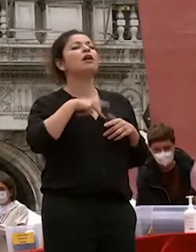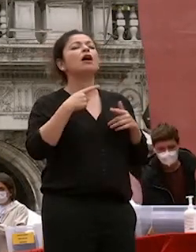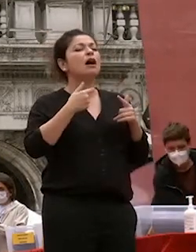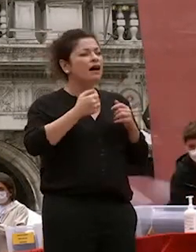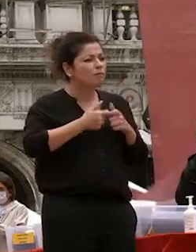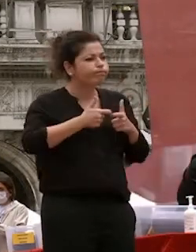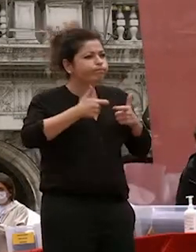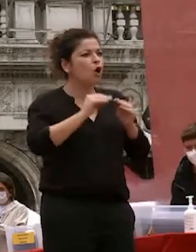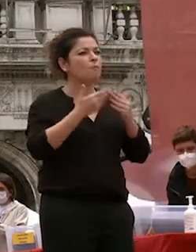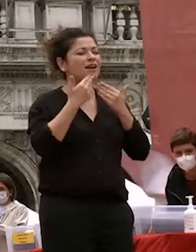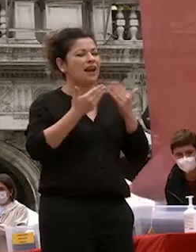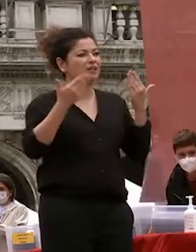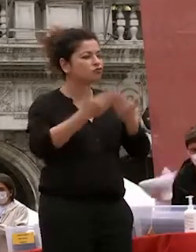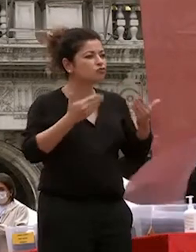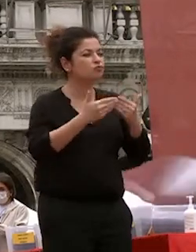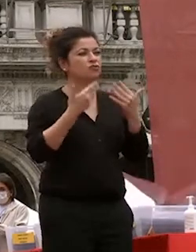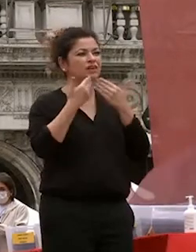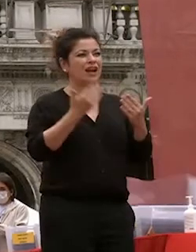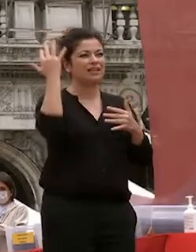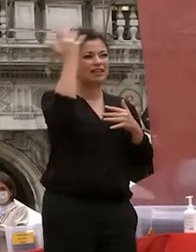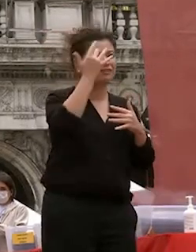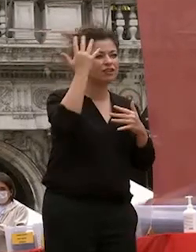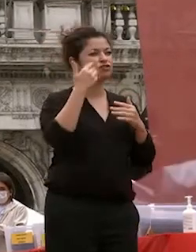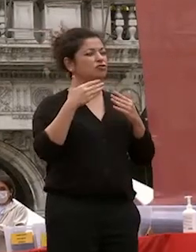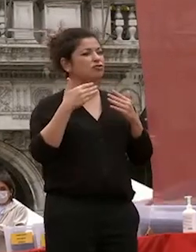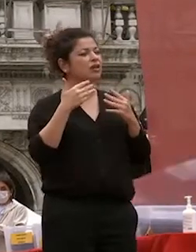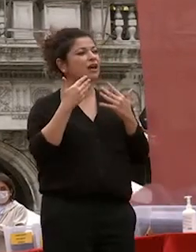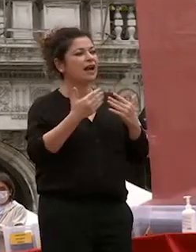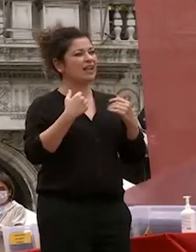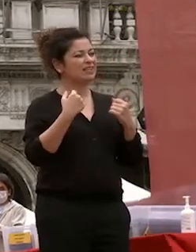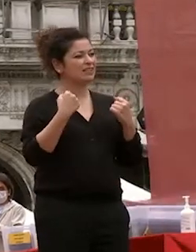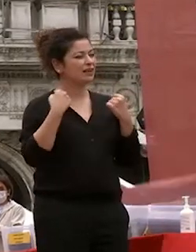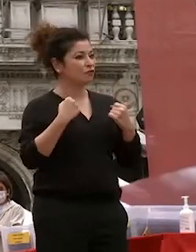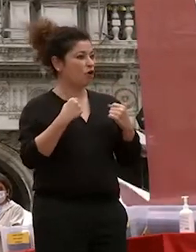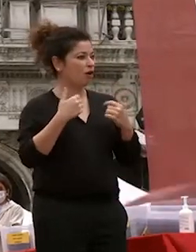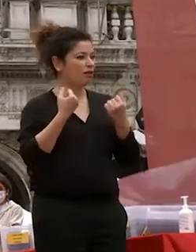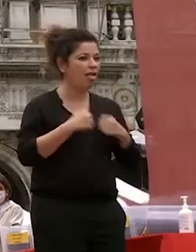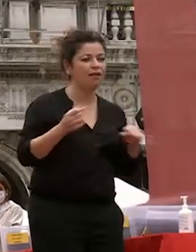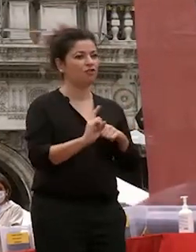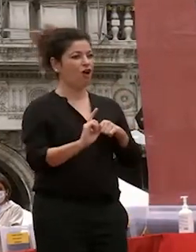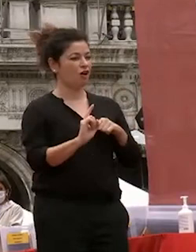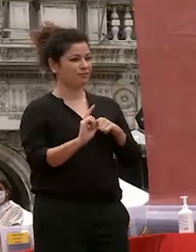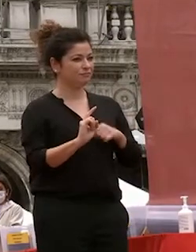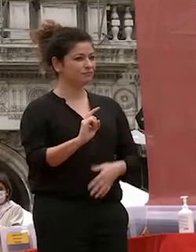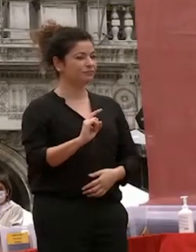dalla riflessione e dalla tenacia la speranza di macchiavelli e fiducia nella